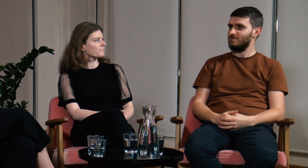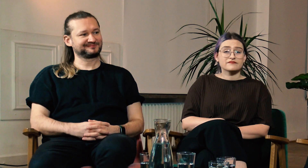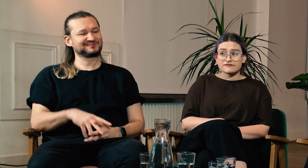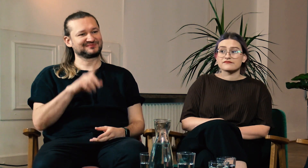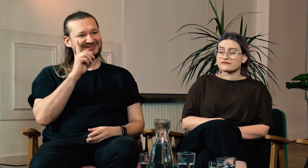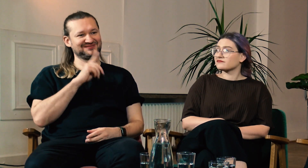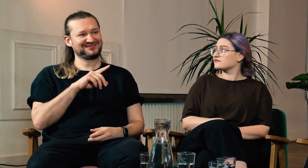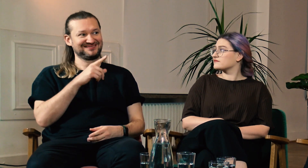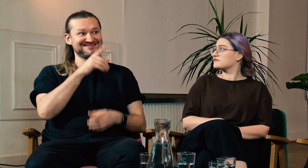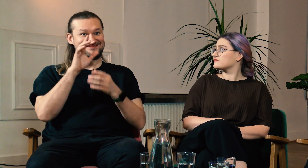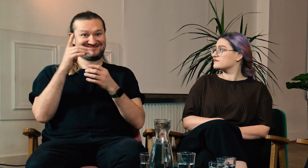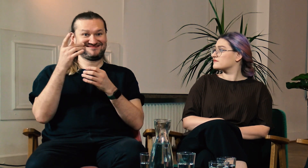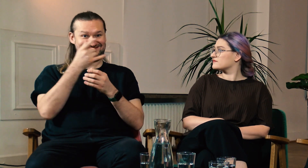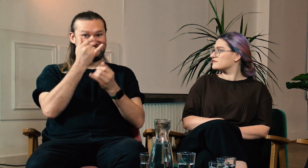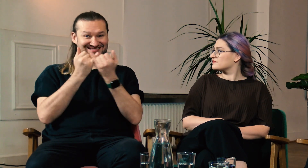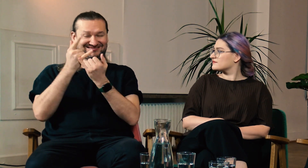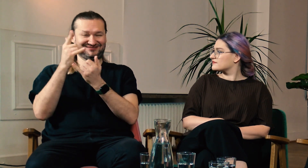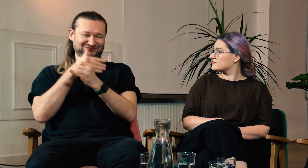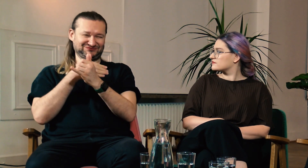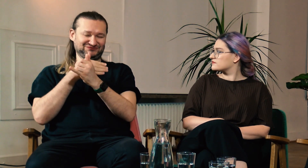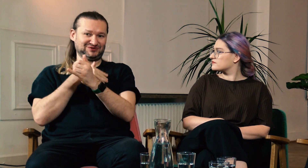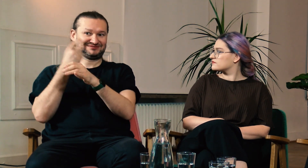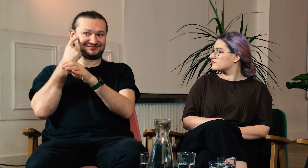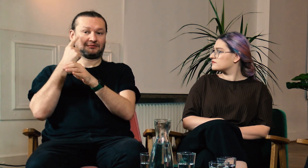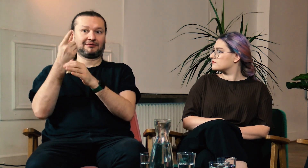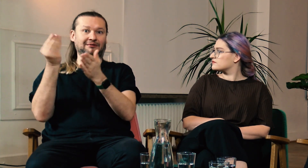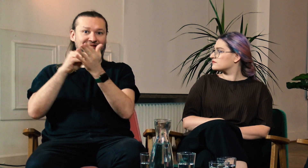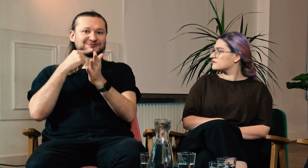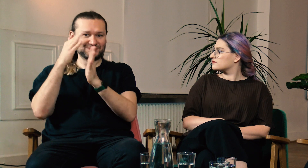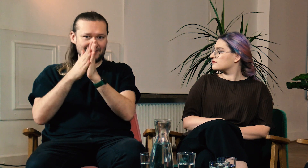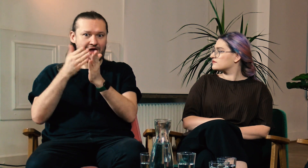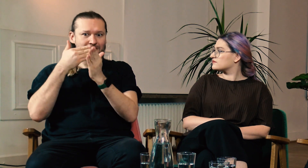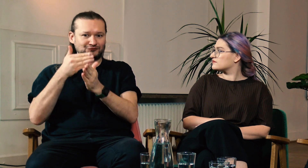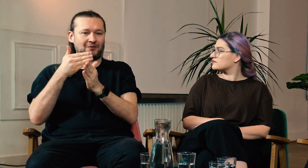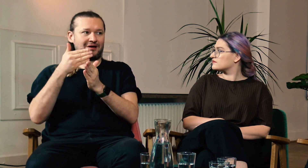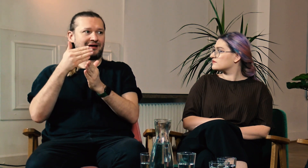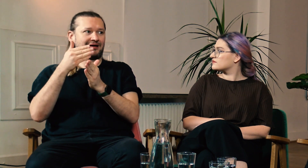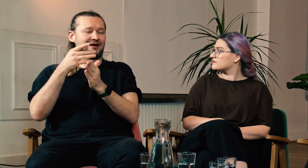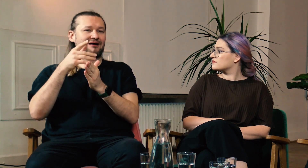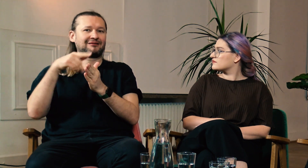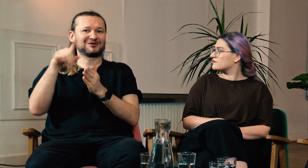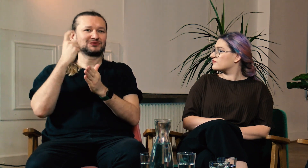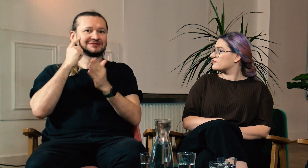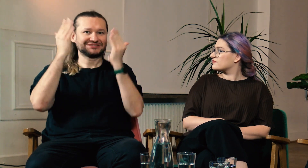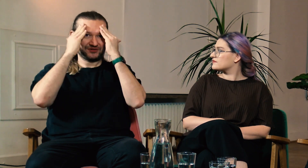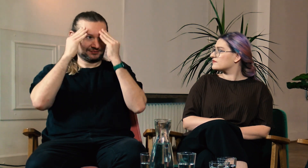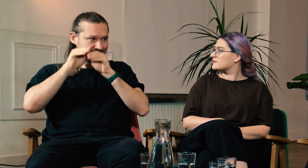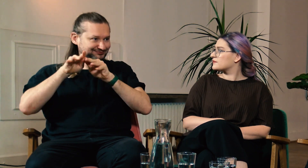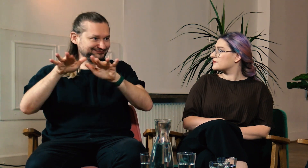M: Jeżeli osoby słyszące mogą uczyć się PJM to świadomość na temat g/Głuchych będzie stale rosła.